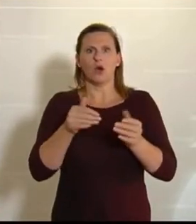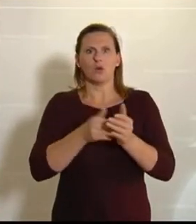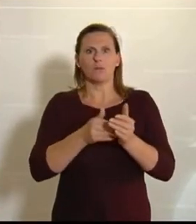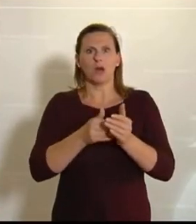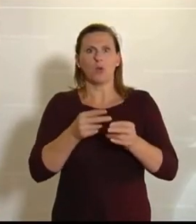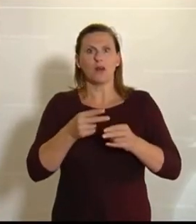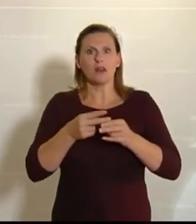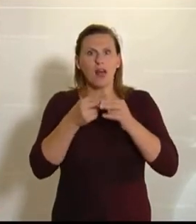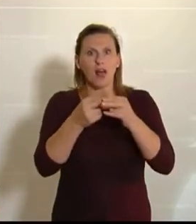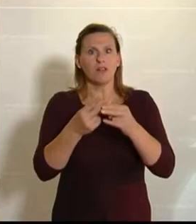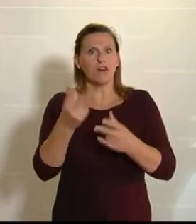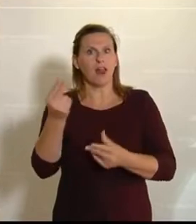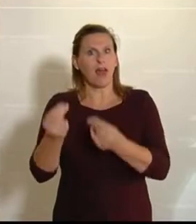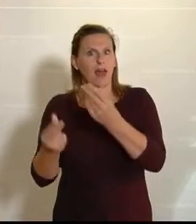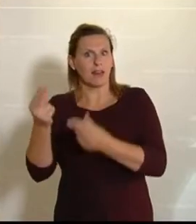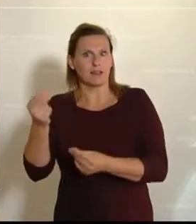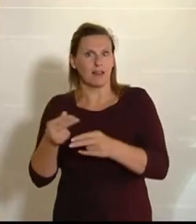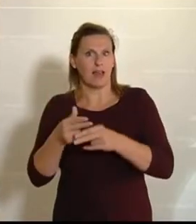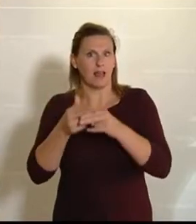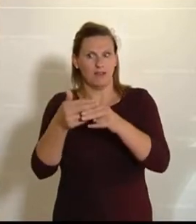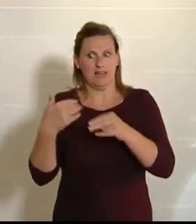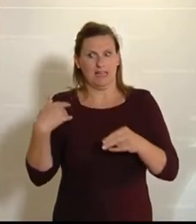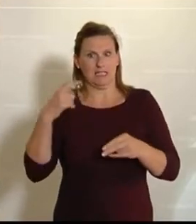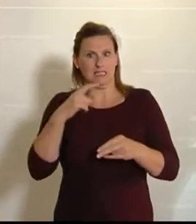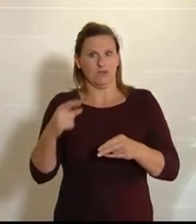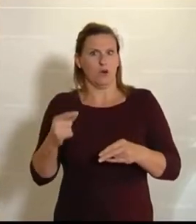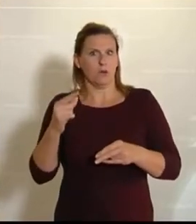es auch jetzt noch; ich habe gerade letzte Woche wieder mit einem Gemüsebauern aus der